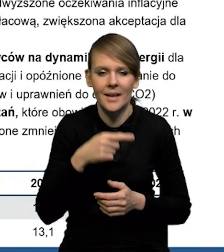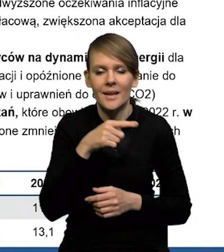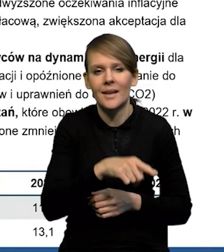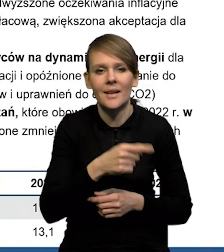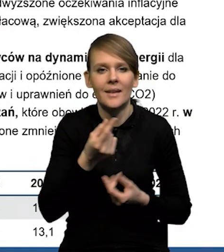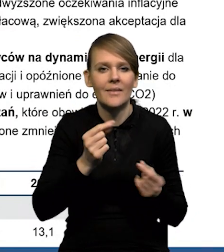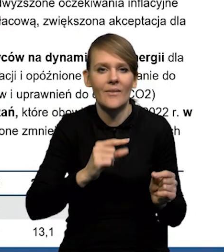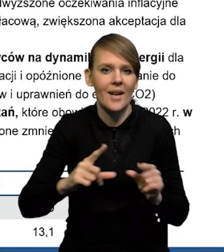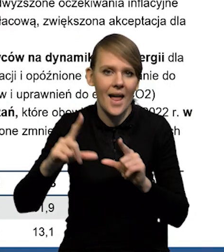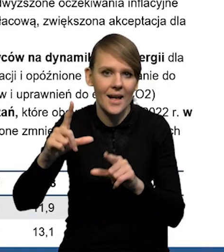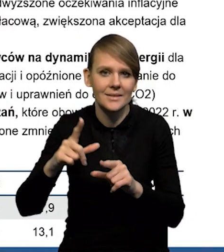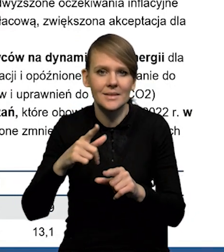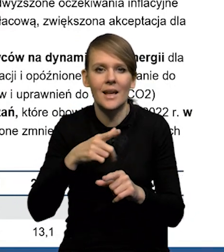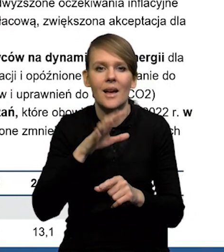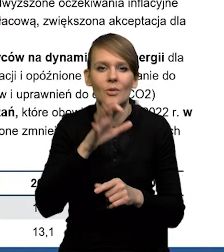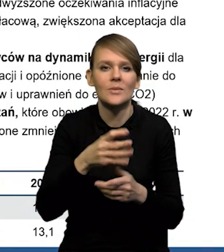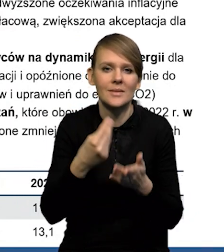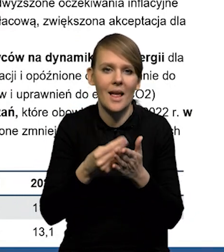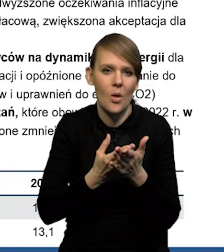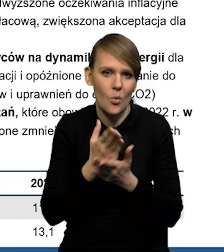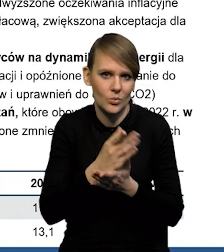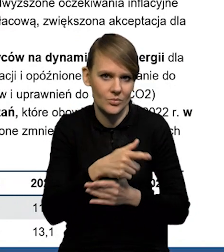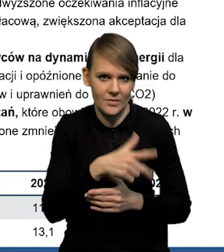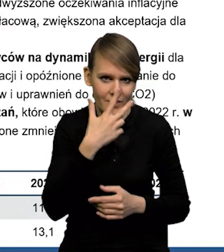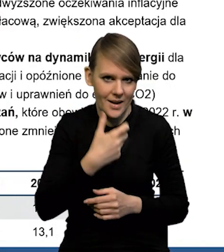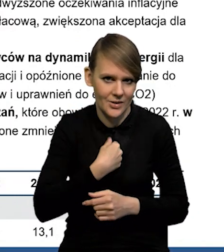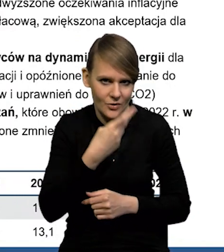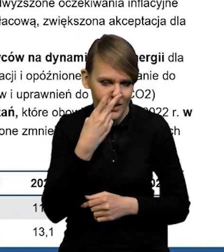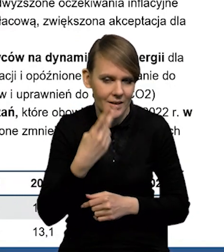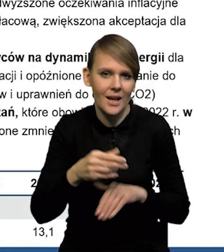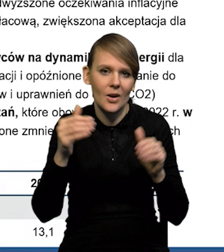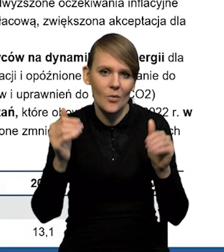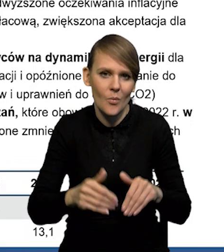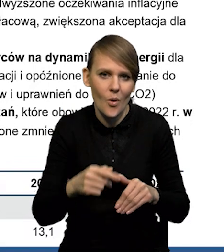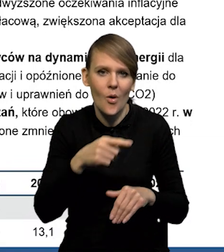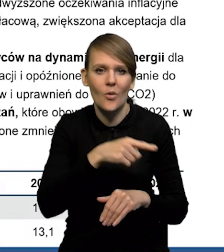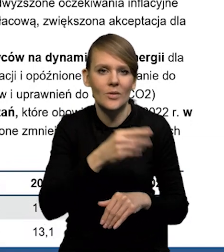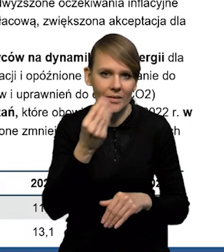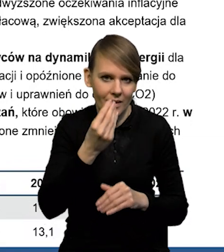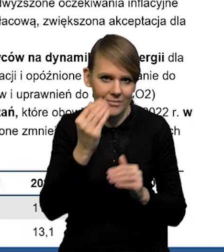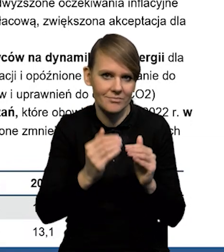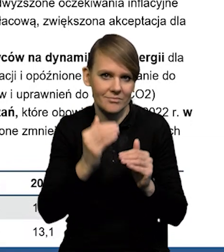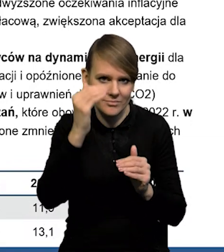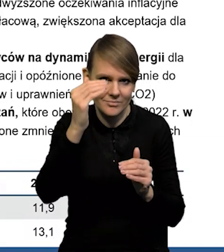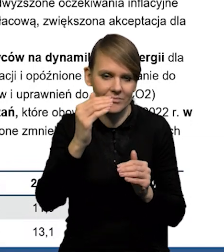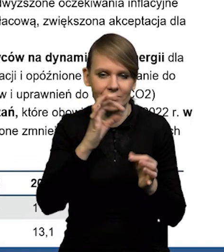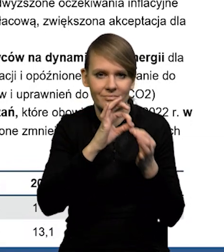Ona jest najbardziej widoczna w przypadku cen usług, jak ta inflacja może przez pewien czas jeszcze utrzymywać się na podwyższonym poziomie